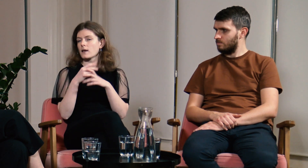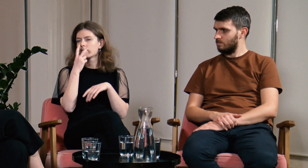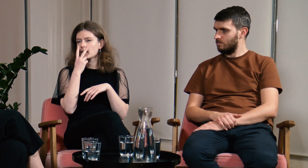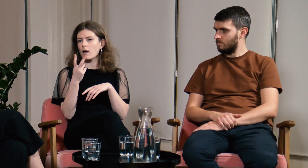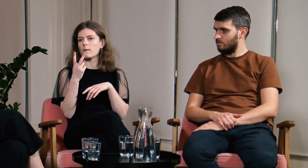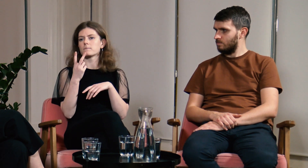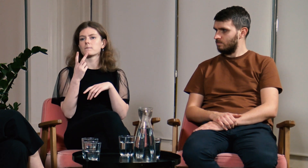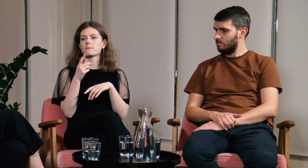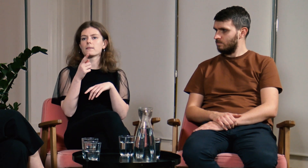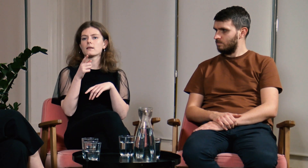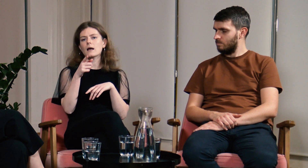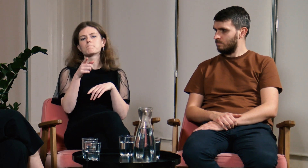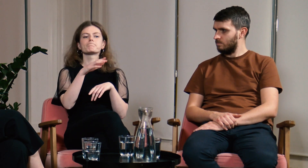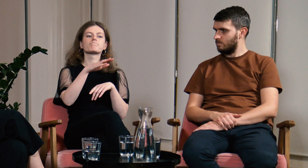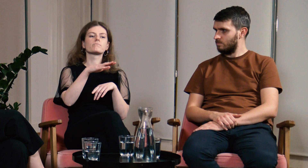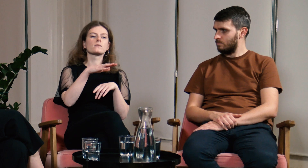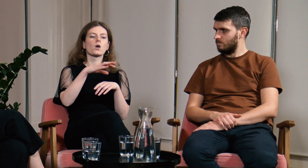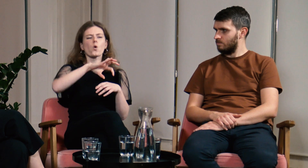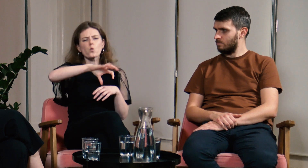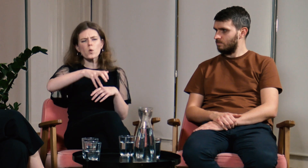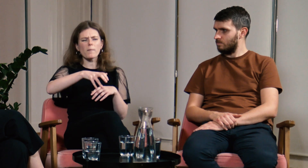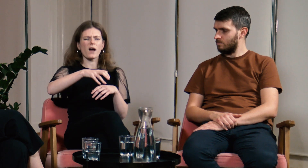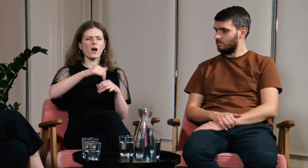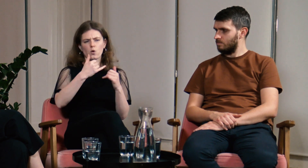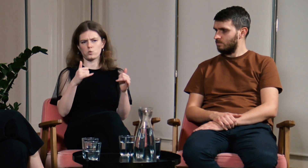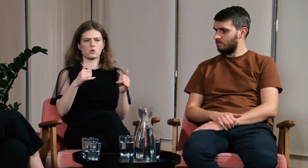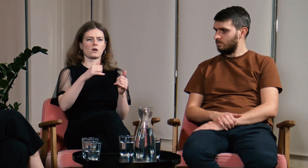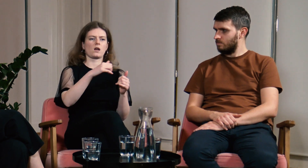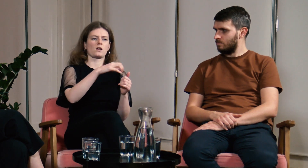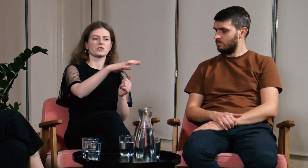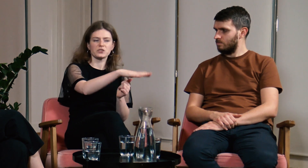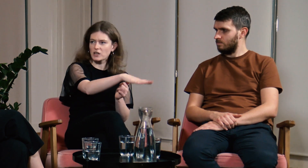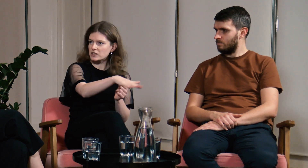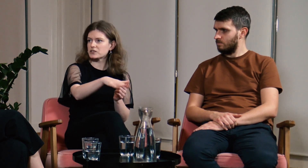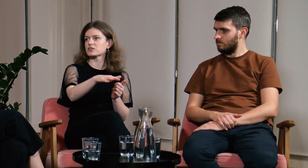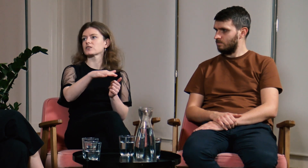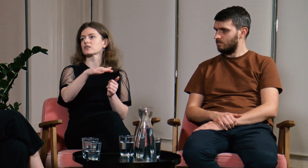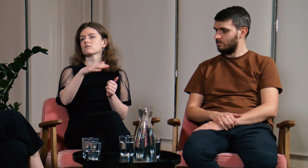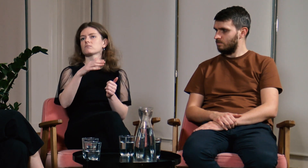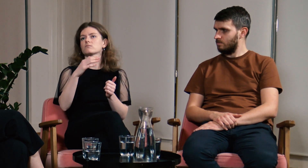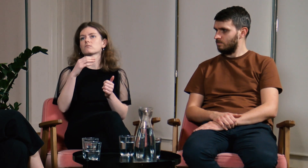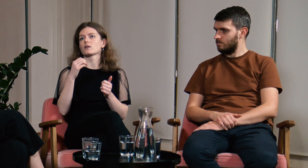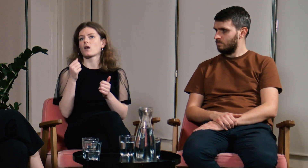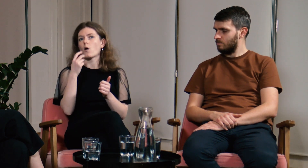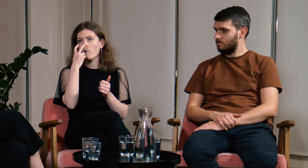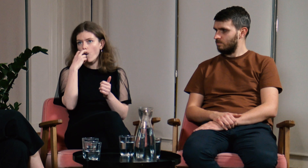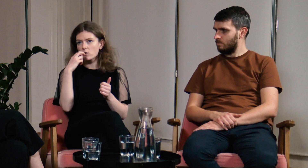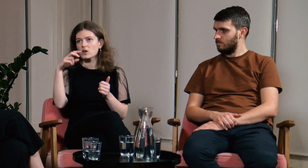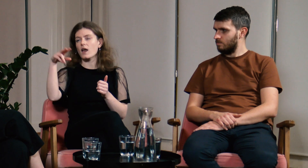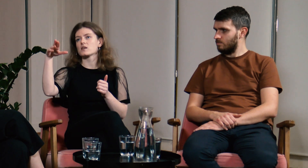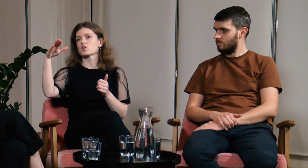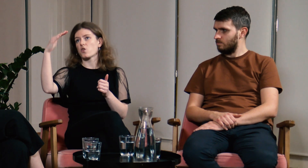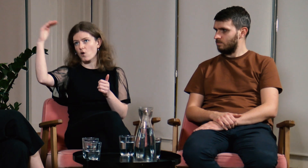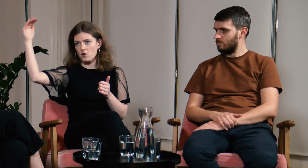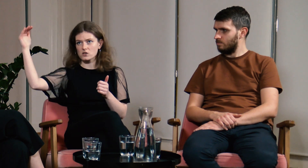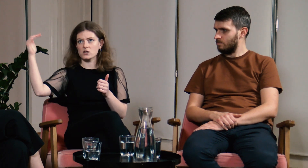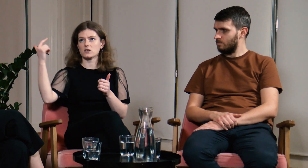Były tam różne grupy: dzieci, młodzież, dorośli.